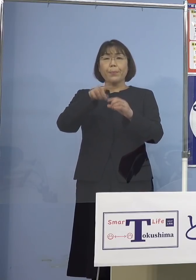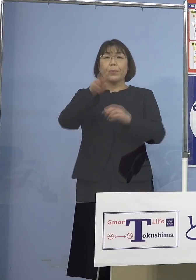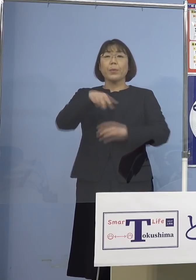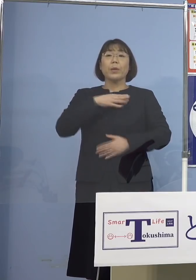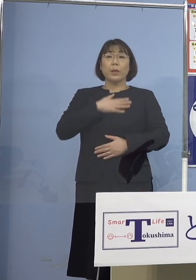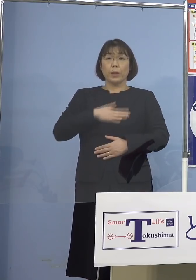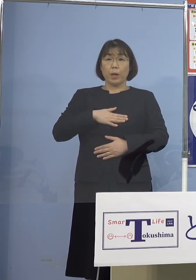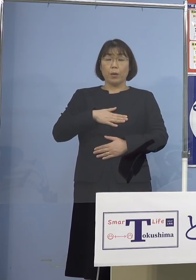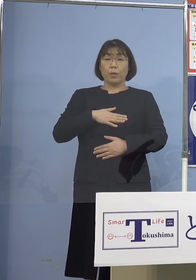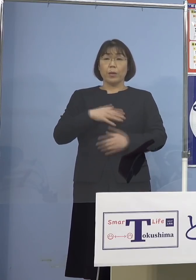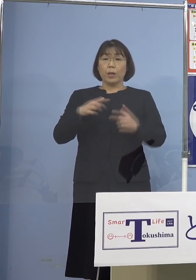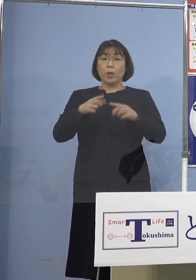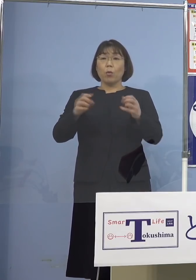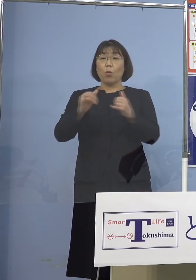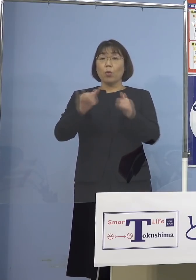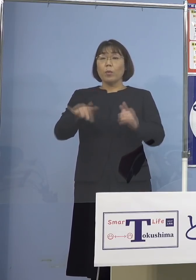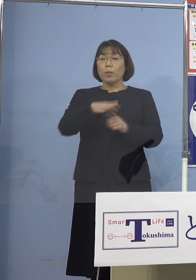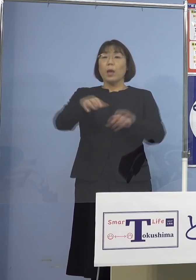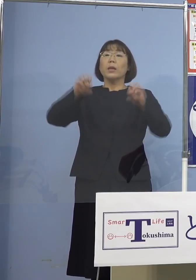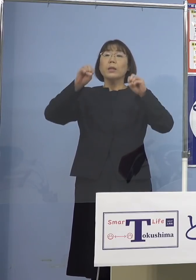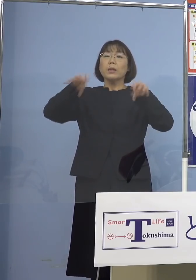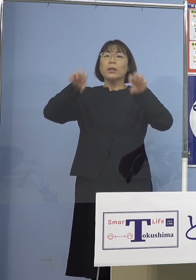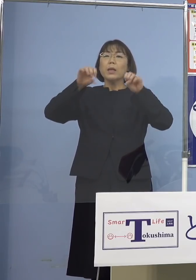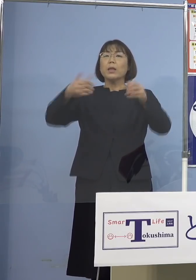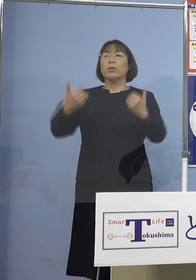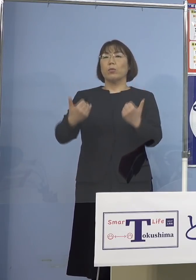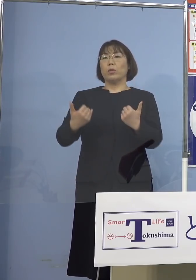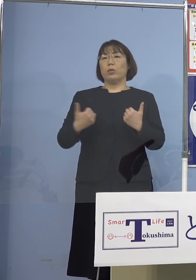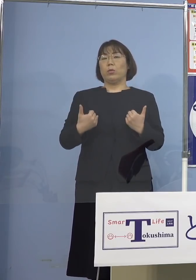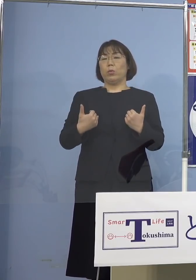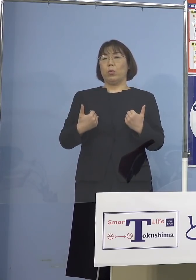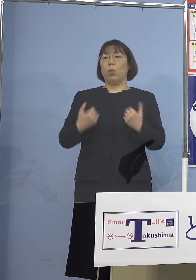国民の皆さん方に知らせるべきだと 海外はそれがみんな